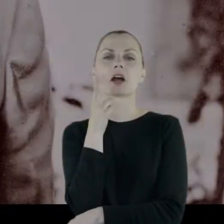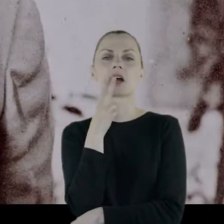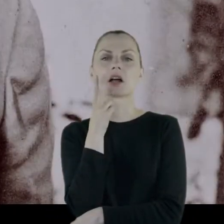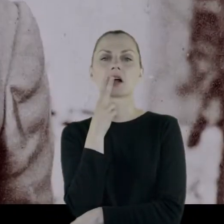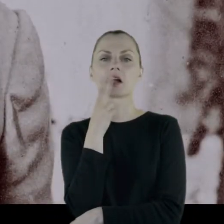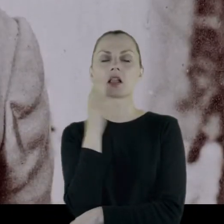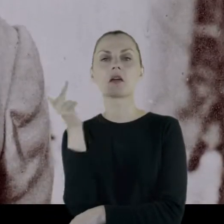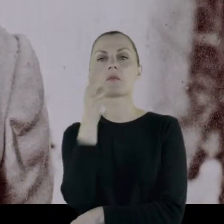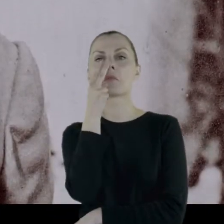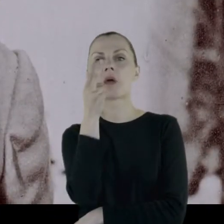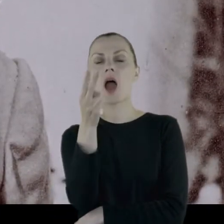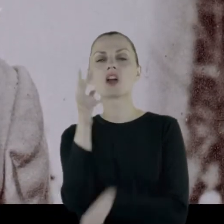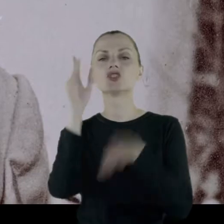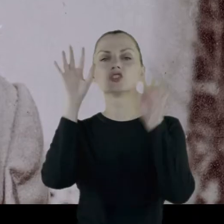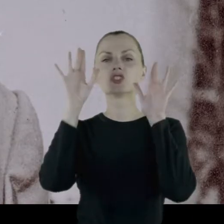Patrzy na padający śnieg.